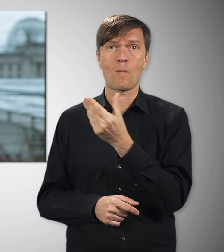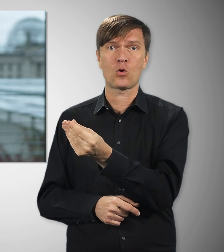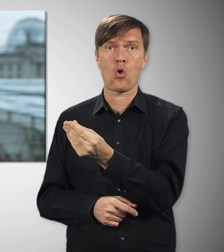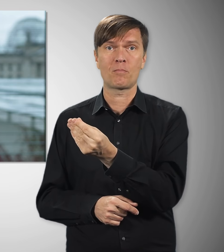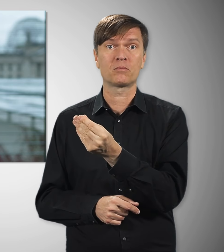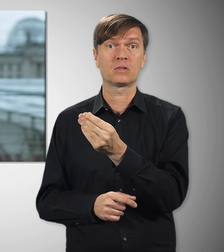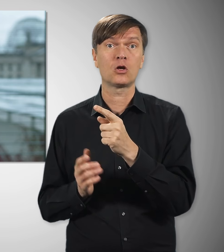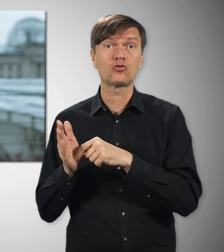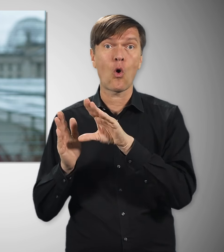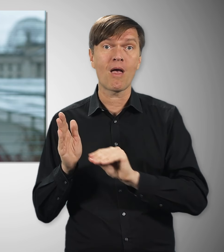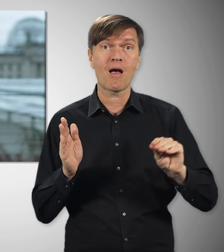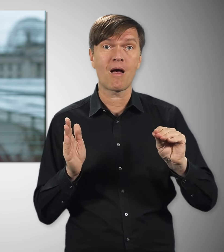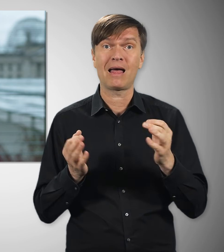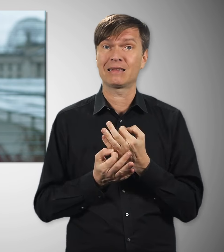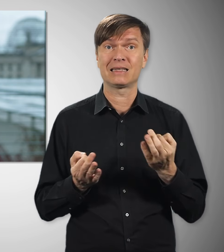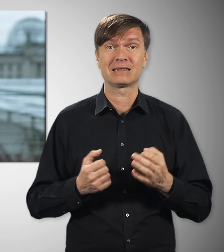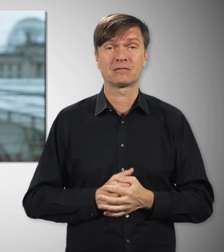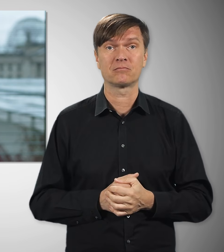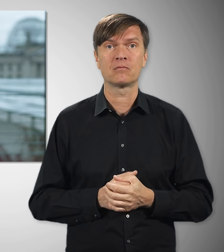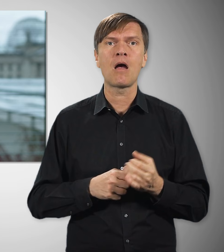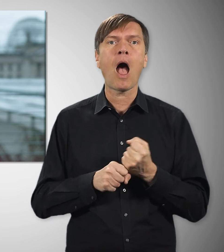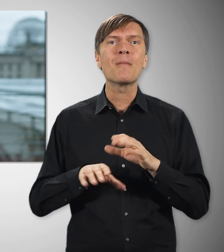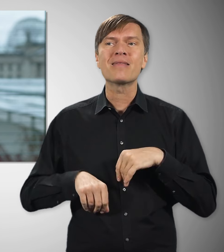steuerfrei. Bei Arbeitnehmerinnen und Arbeitnehmern,